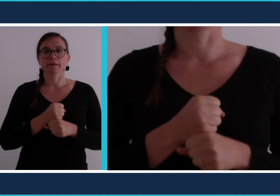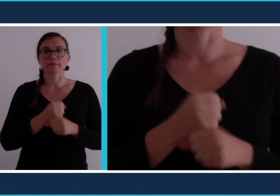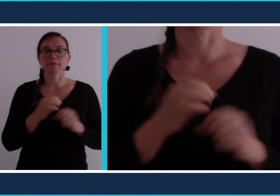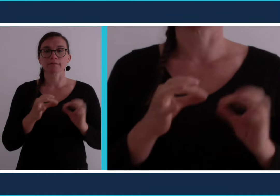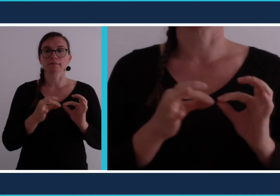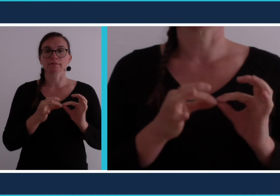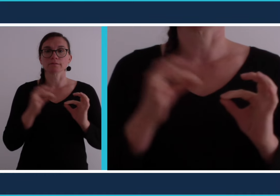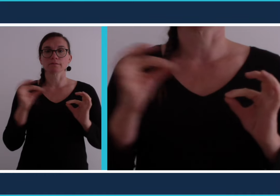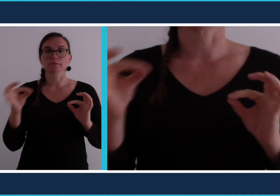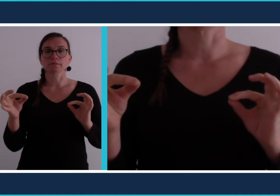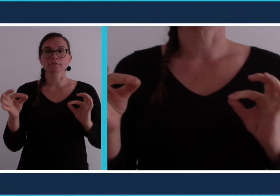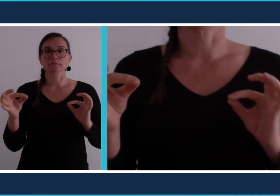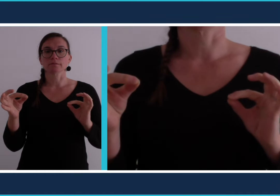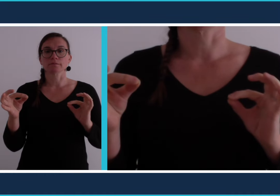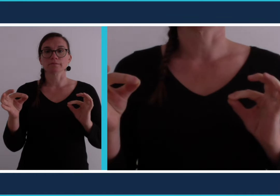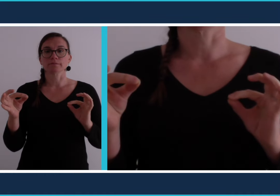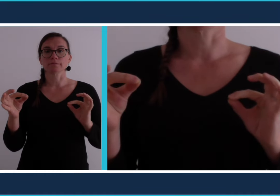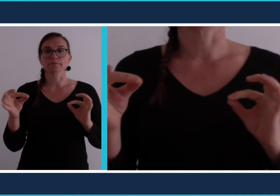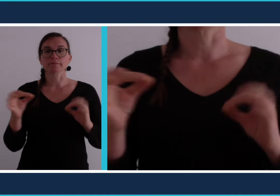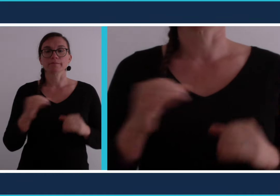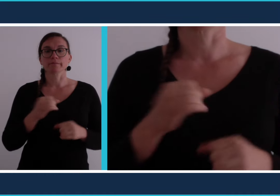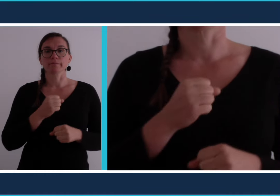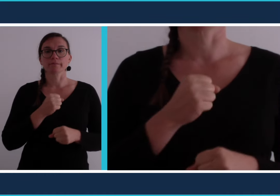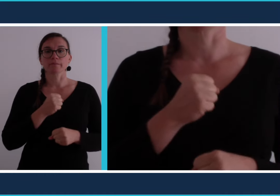[télétravail]